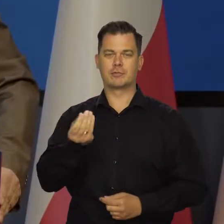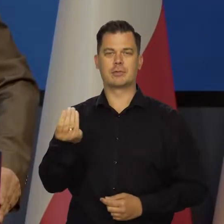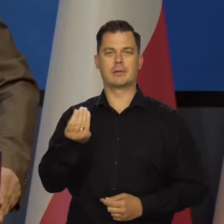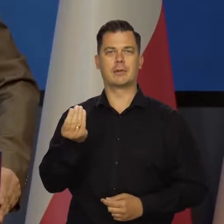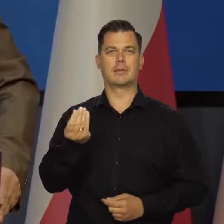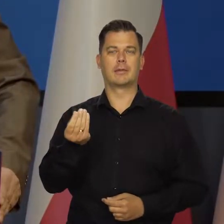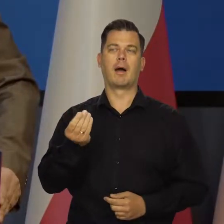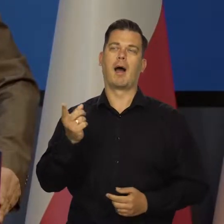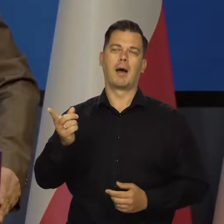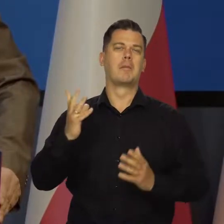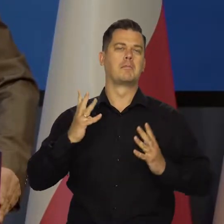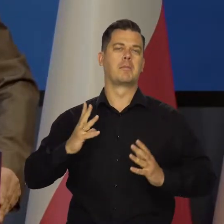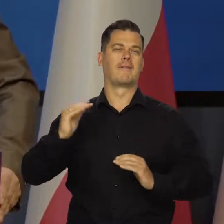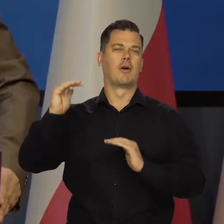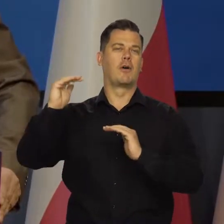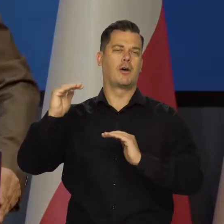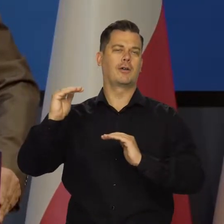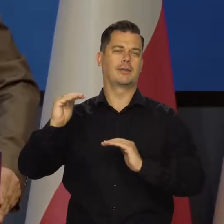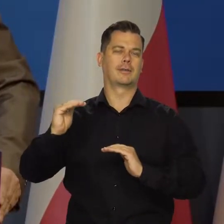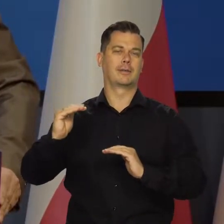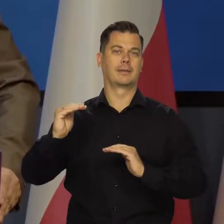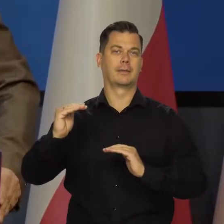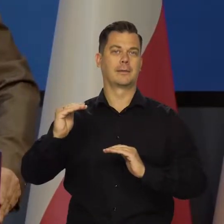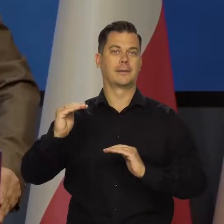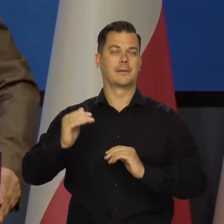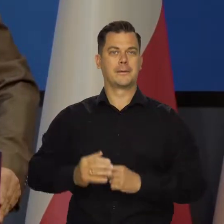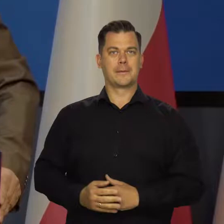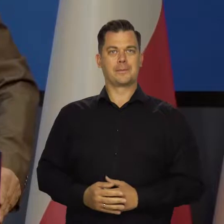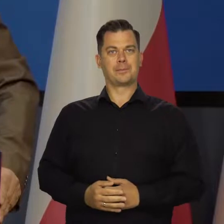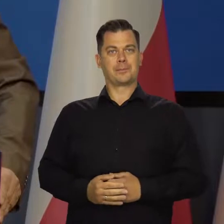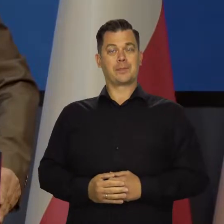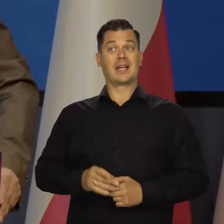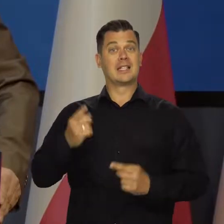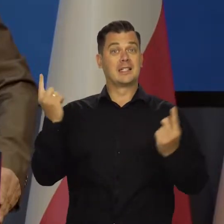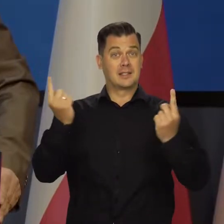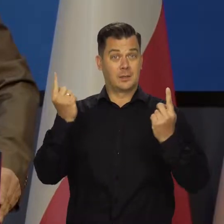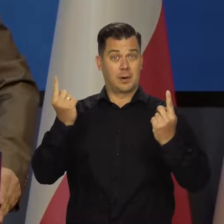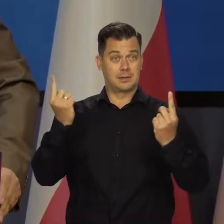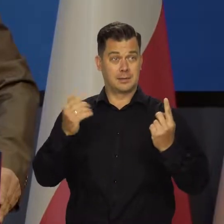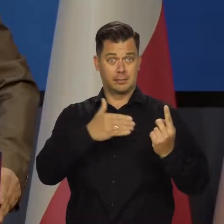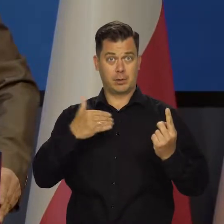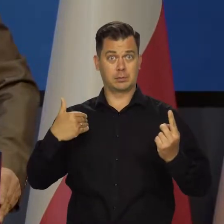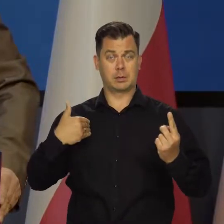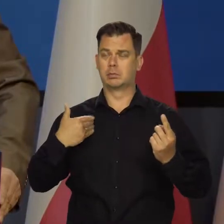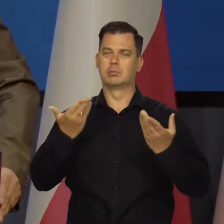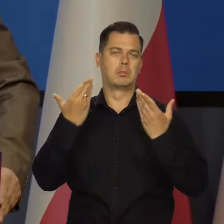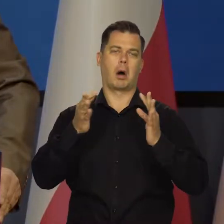choć znacznie wolniej, niż dotychczas. Sytuacja w gospodarce jest nadal bardzo korzystna,